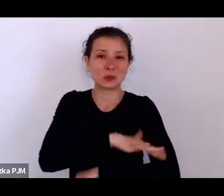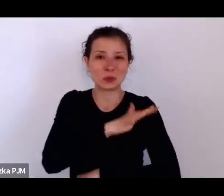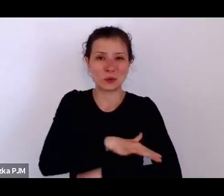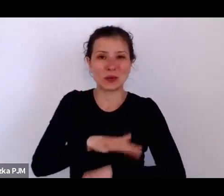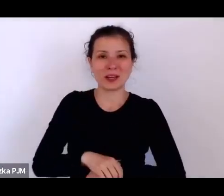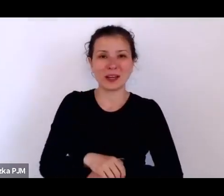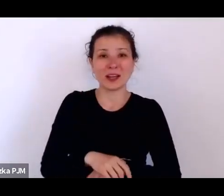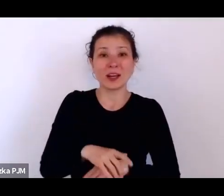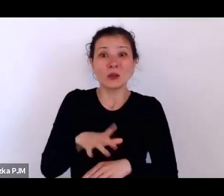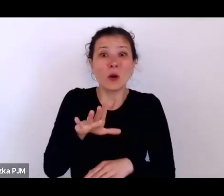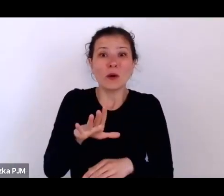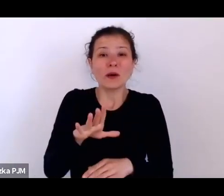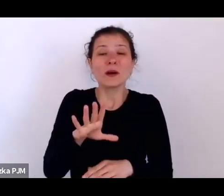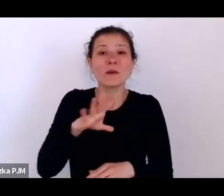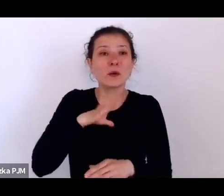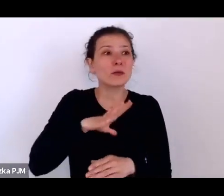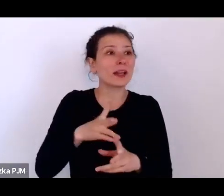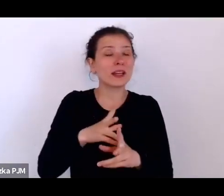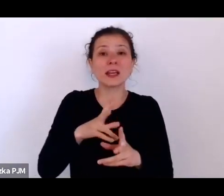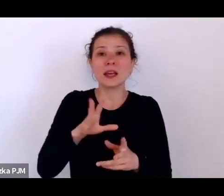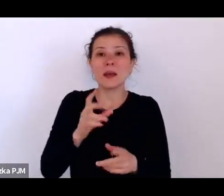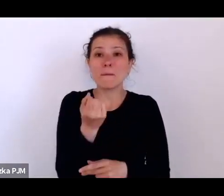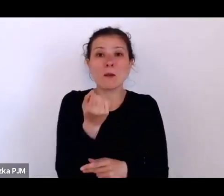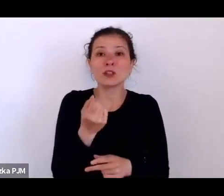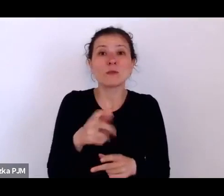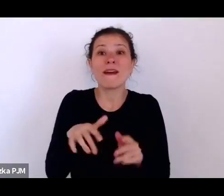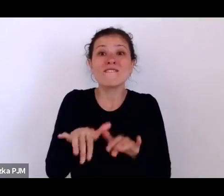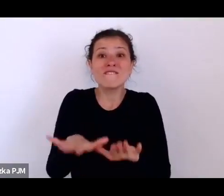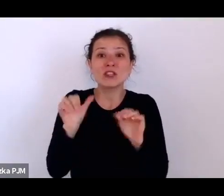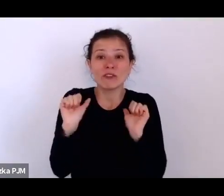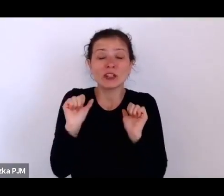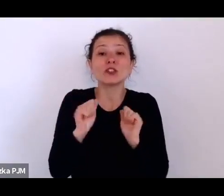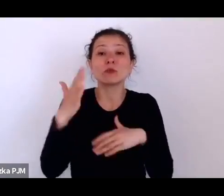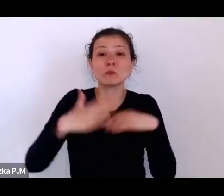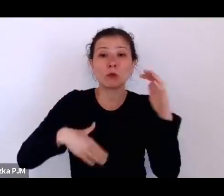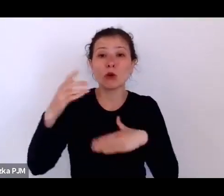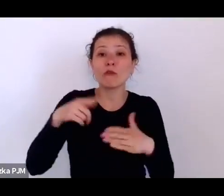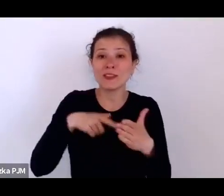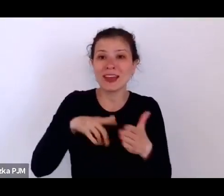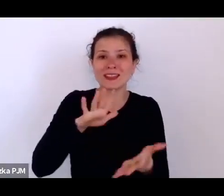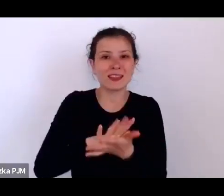z budowania takich mieszkań, ponieważ uznano, że jednak jest taki opór